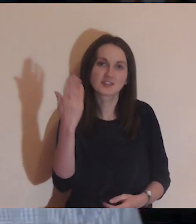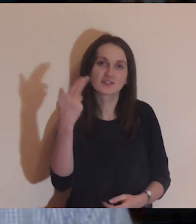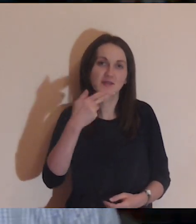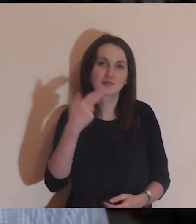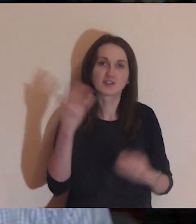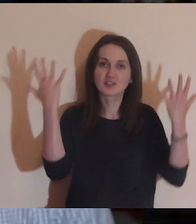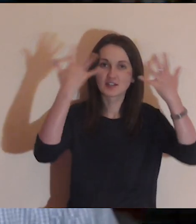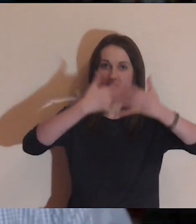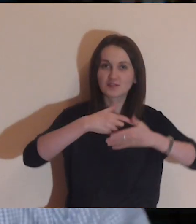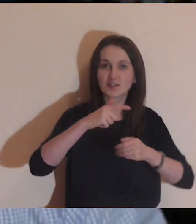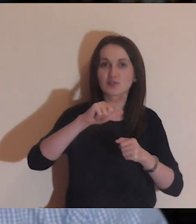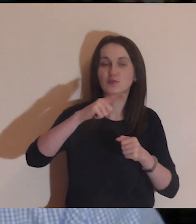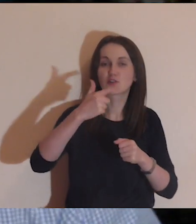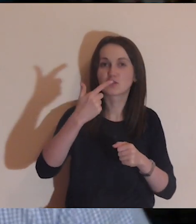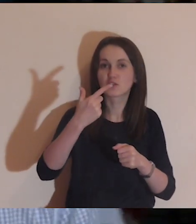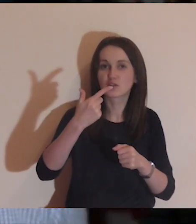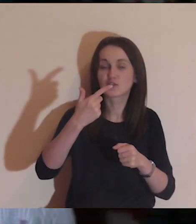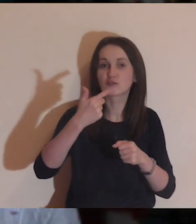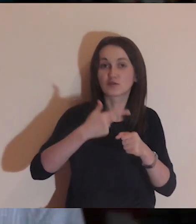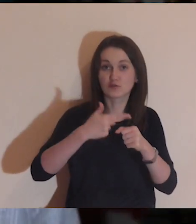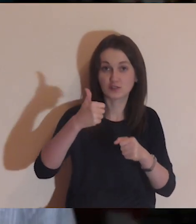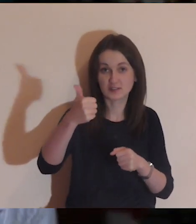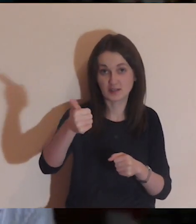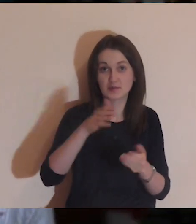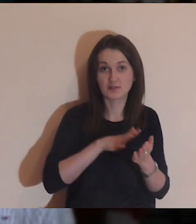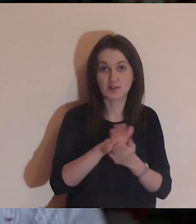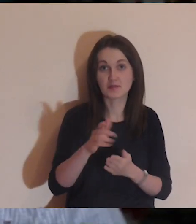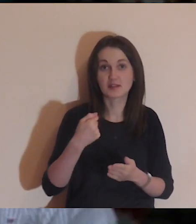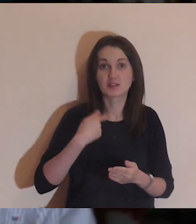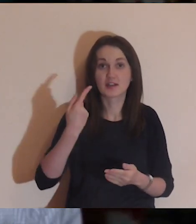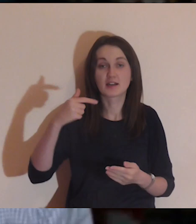Moi drodzy, bardzo serdecznie was witam w niedzielny wieczór o 21:15.